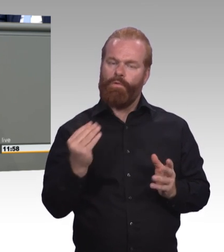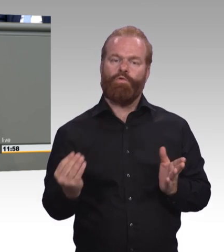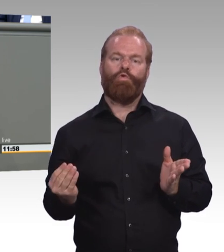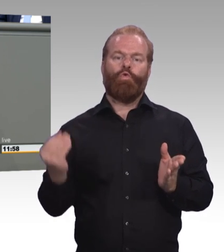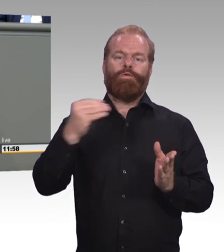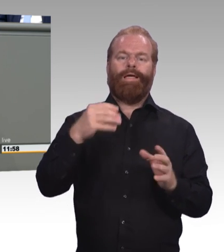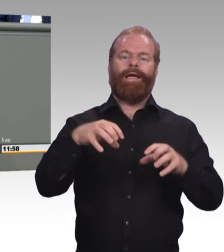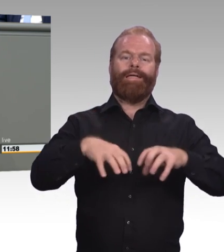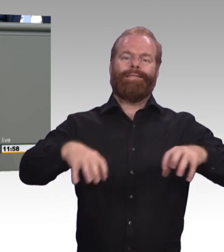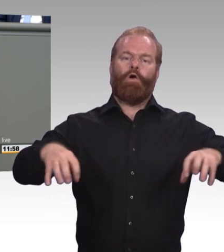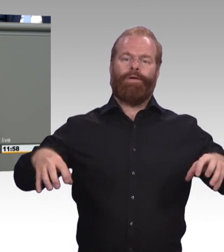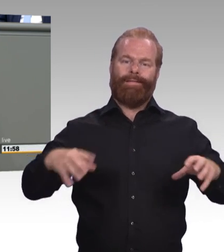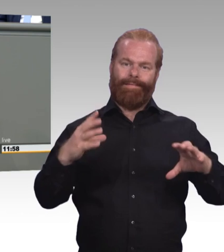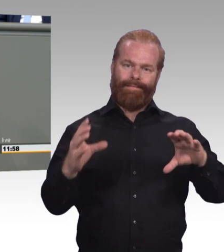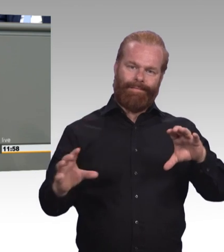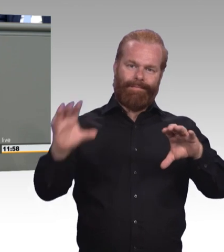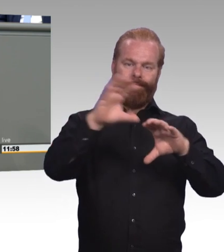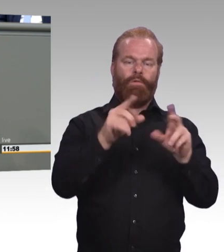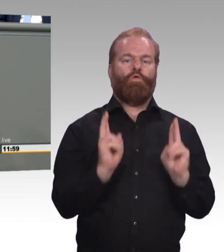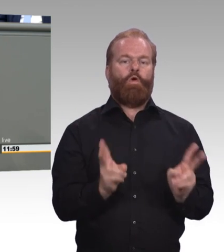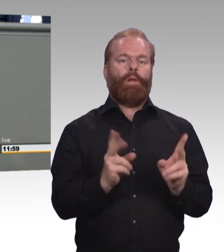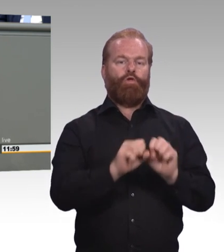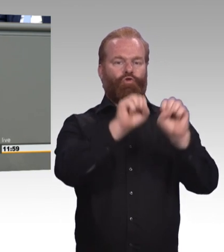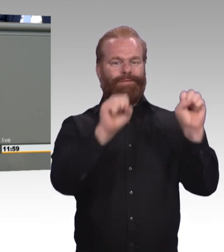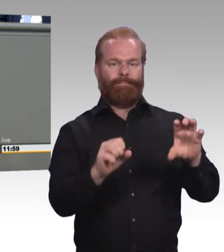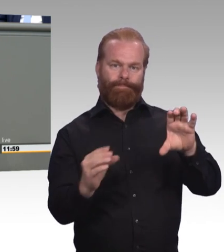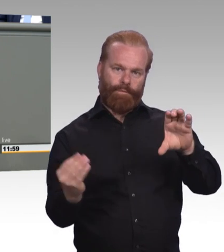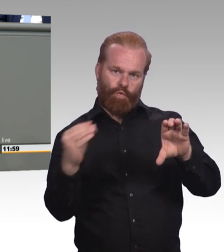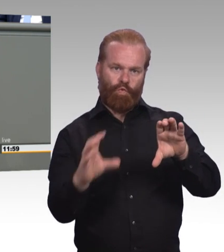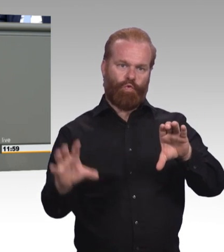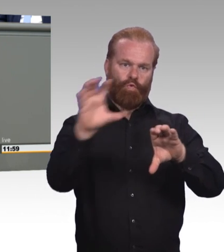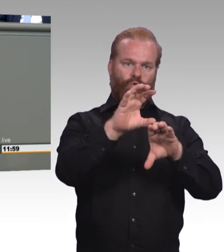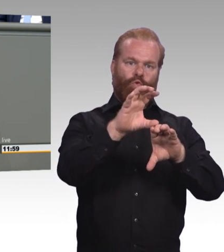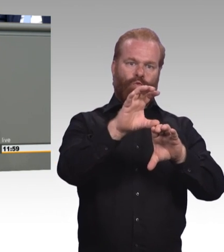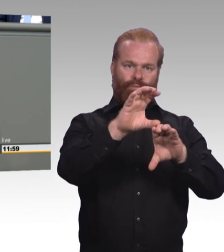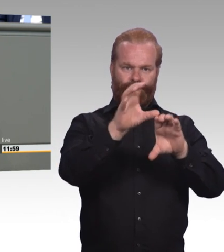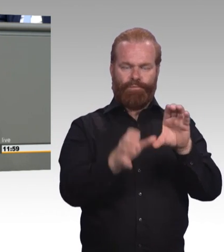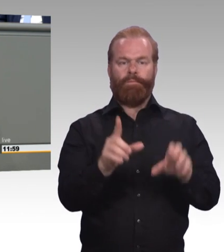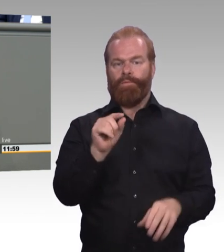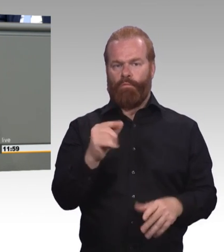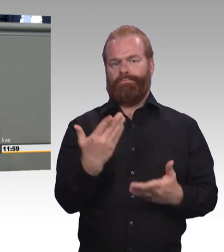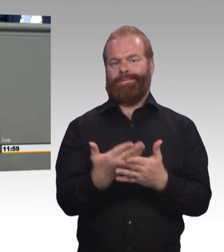Und zum anderen wir brauchen ein Recht auf Ausbildung, und zwar auf vollqualifizierende Ausbildung. Das heißt, junge Leute, die ihre Berufsausbildung